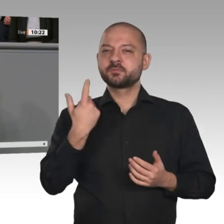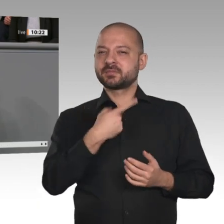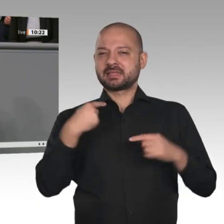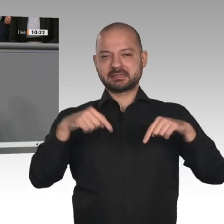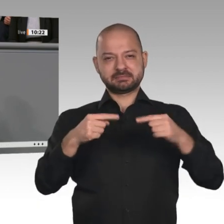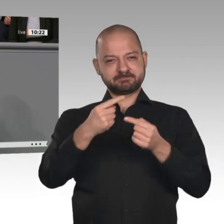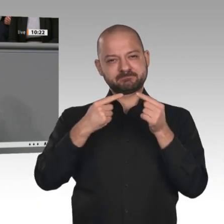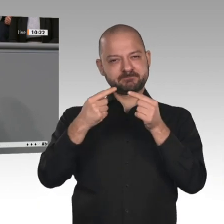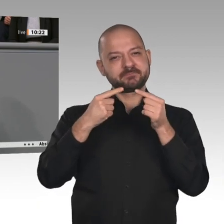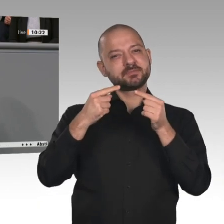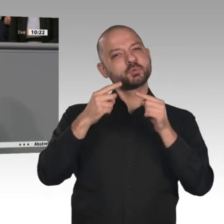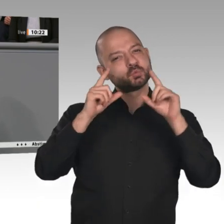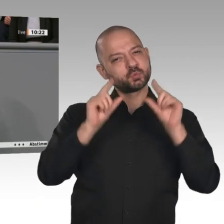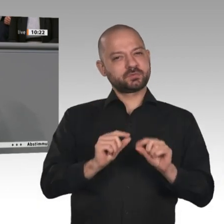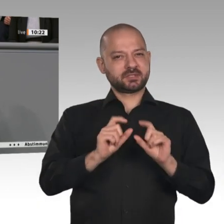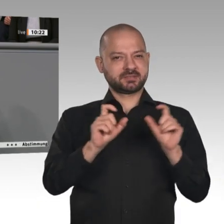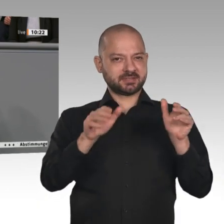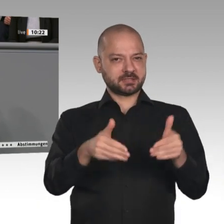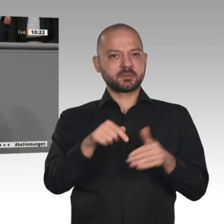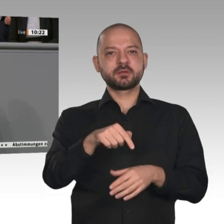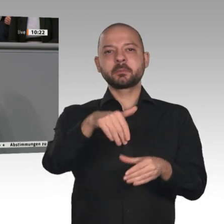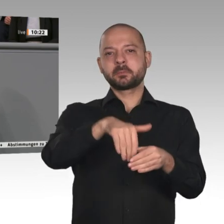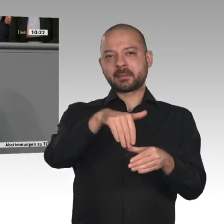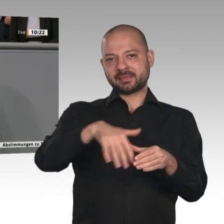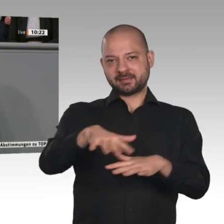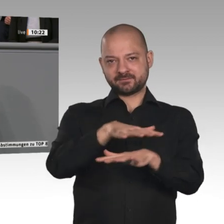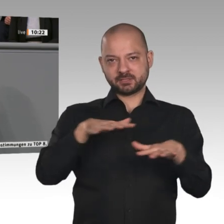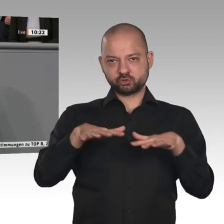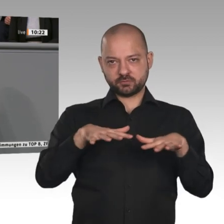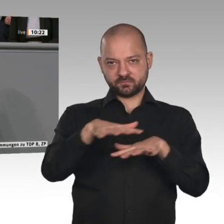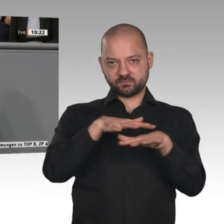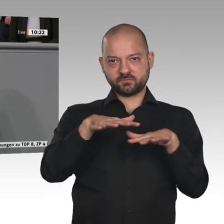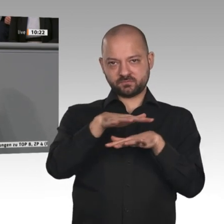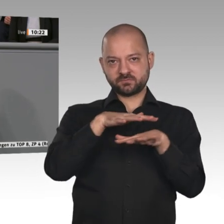Die deutsche Wirtschaft wird von außen immer mit den Unternehmen, die international